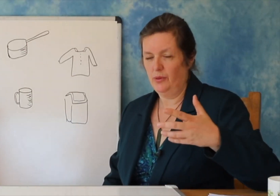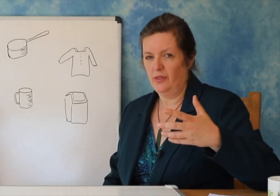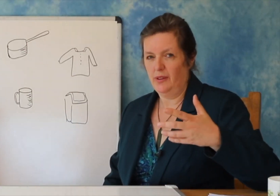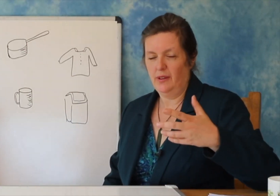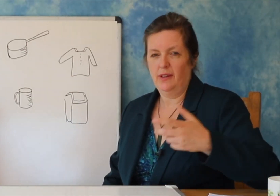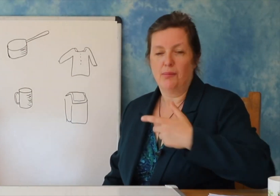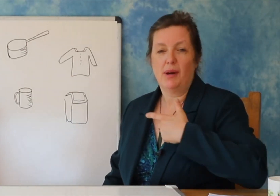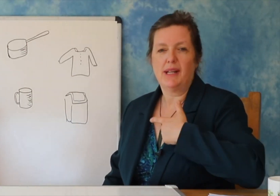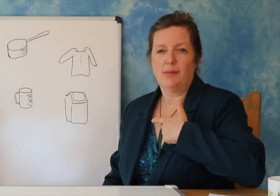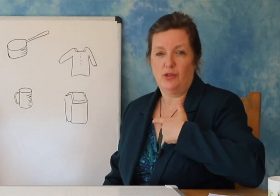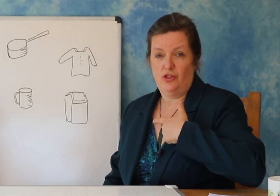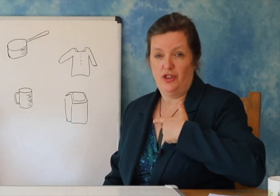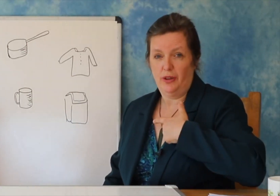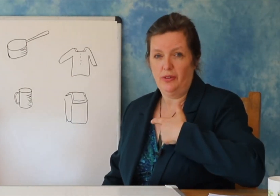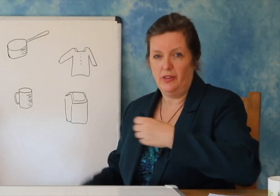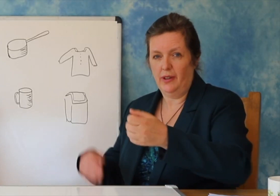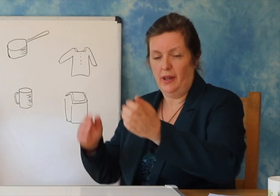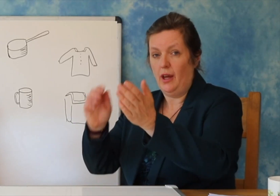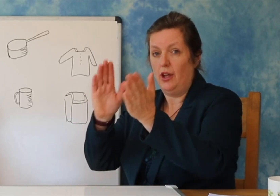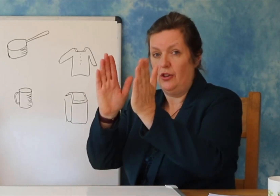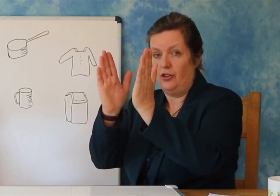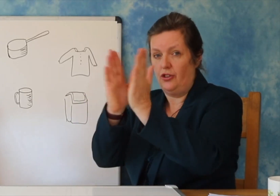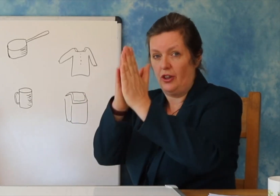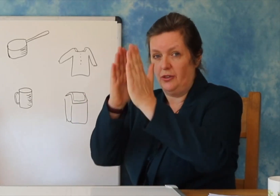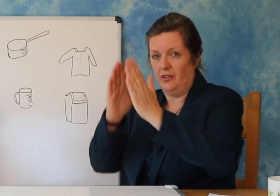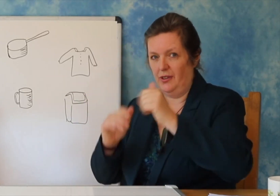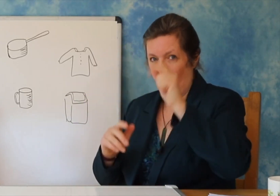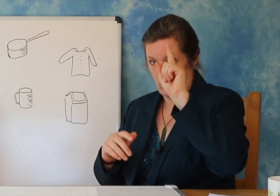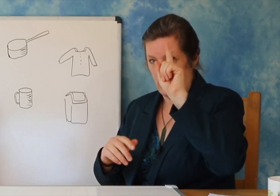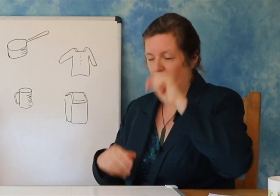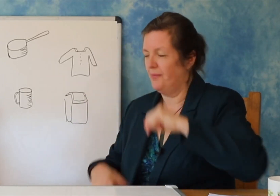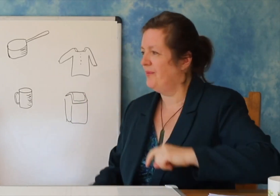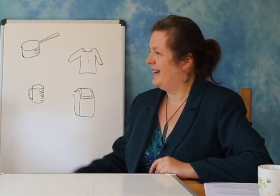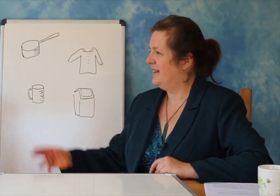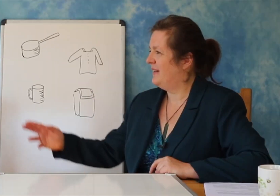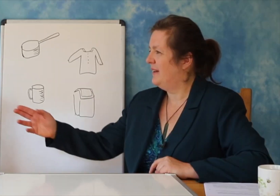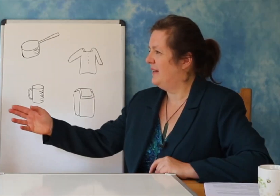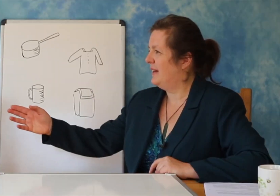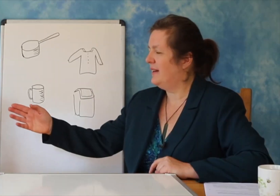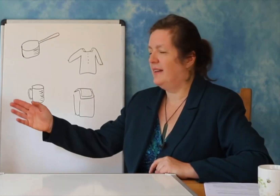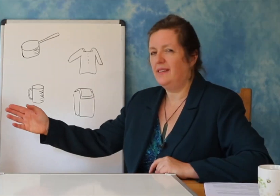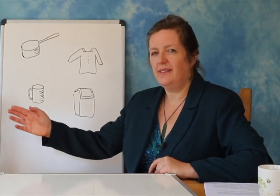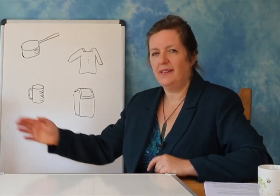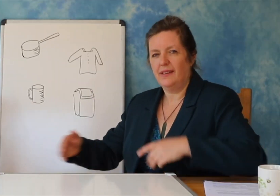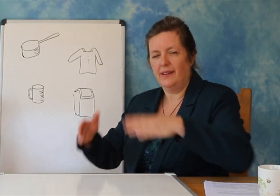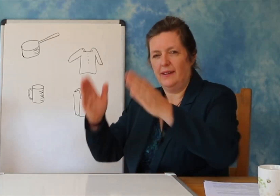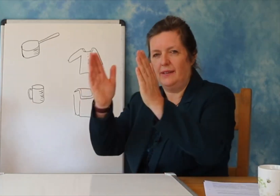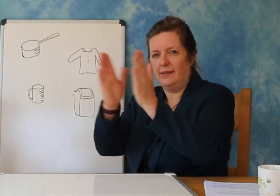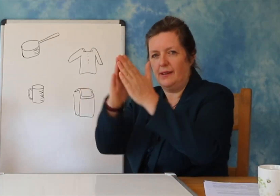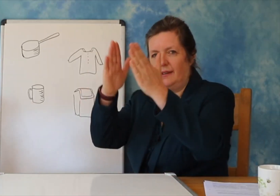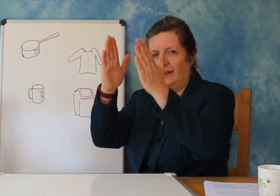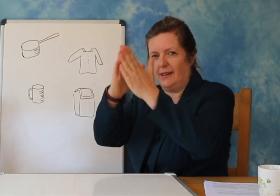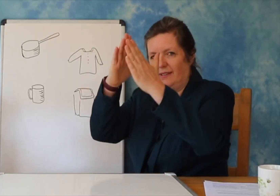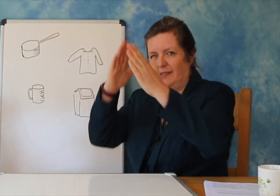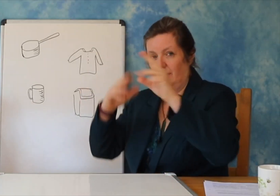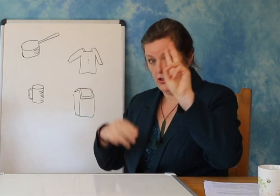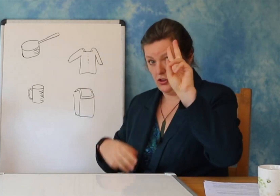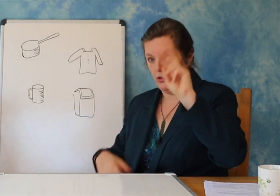Ju gjithashtu mund të lexoni shkronjat dhe t'i bashkoni ato për të krijuar fjalën